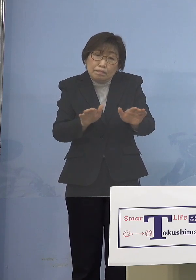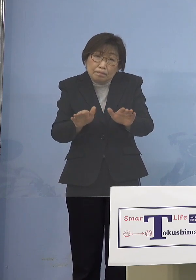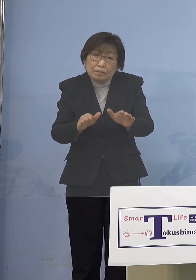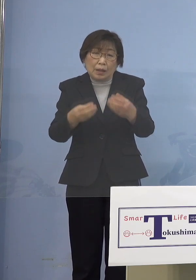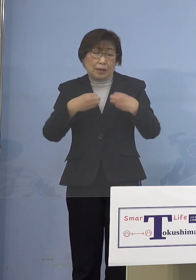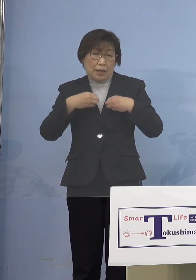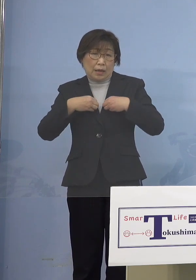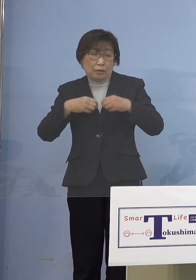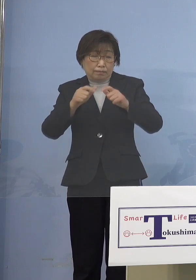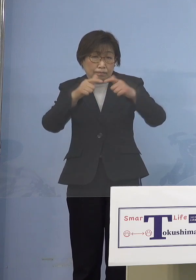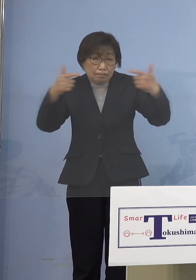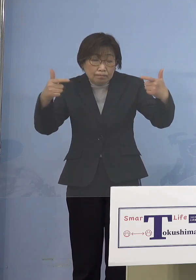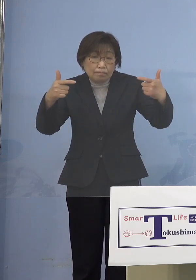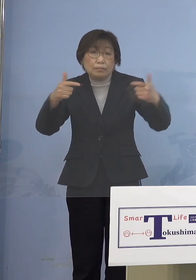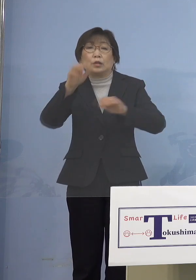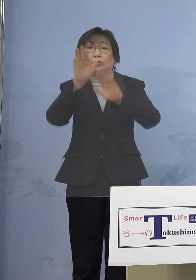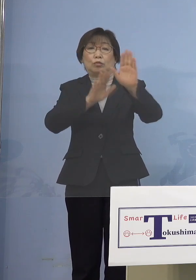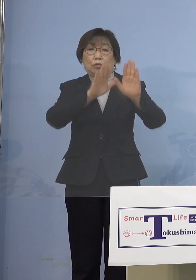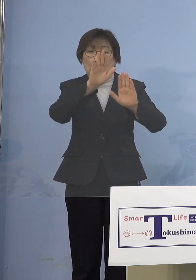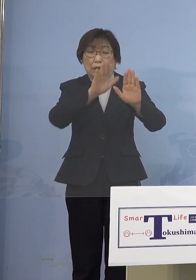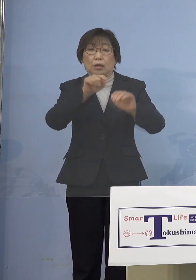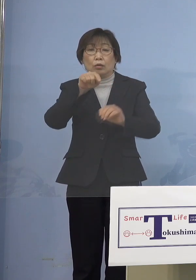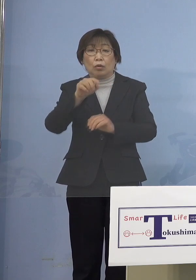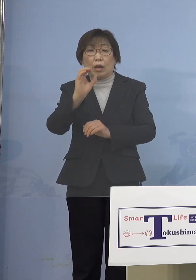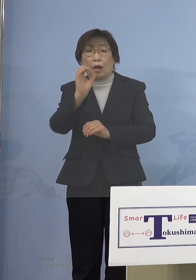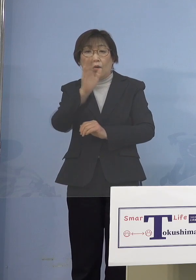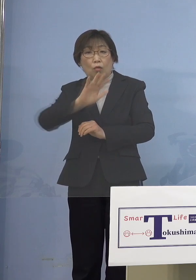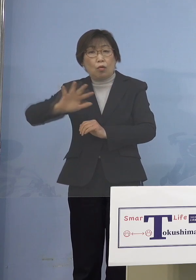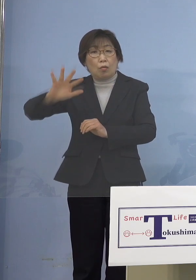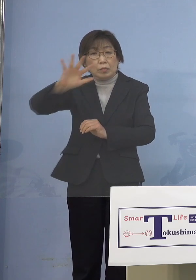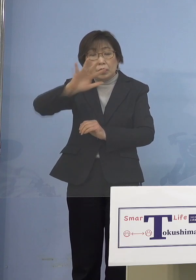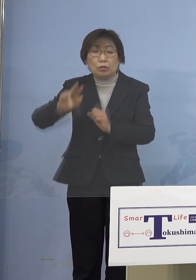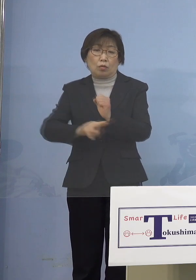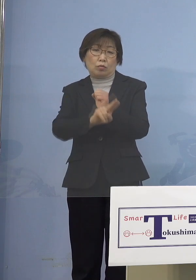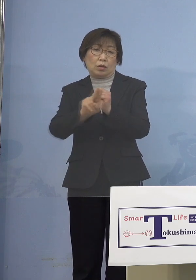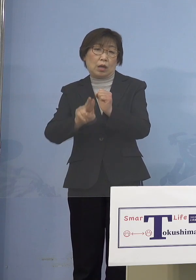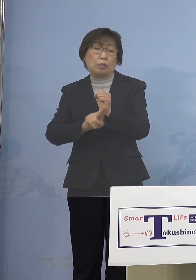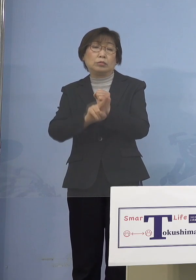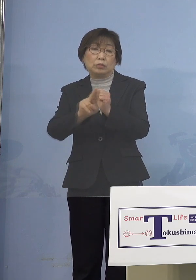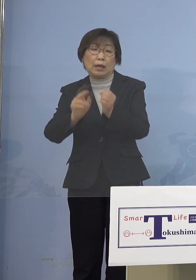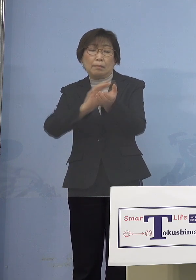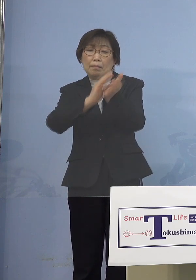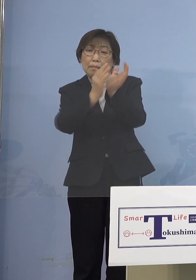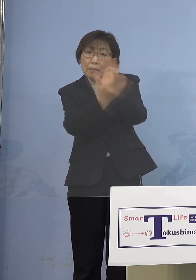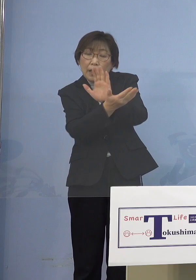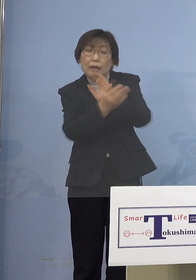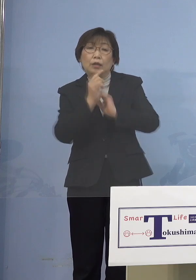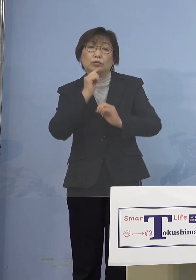これが、だから「オミクロン株」変異 もう完全にしたと どちらかというと インフルエンザに近いというのは